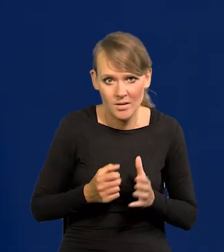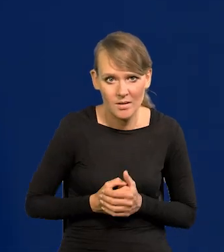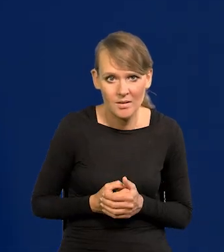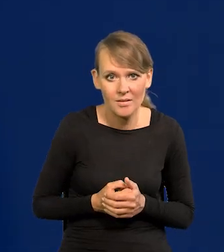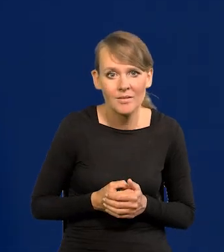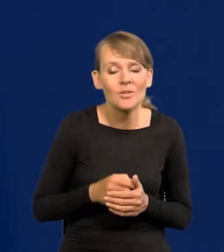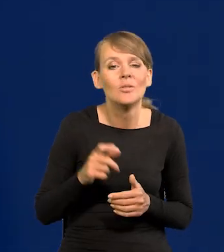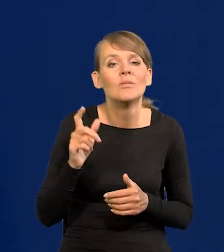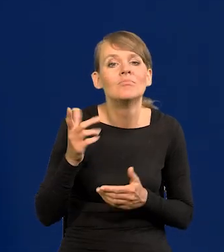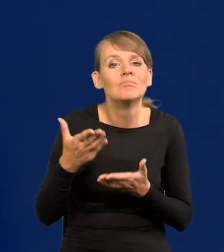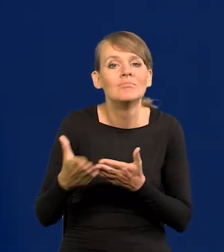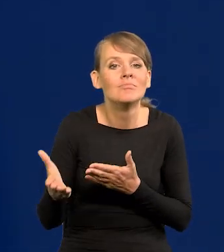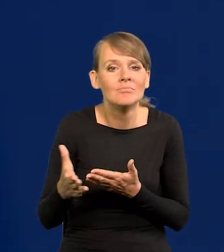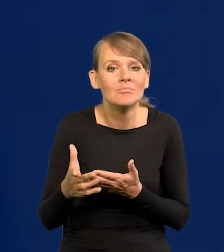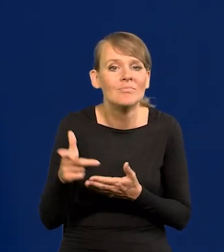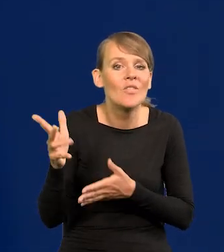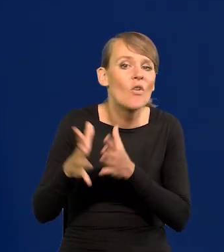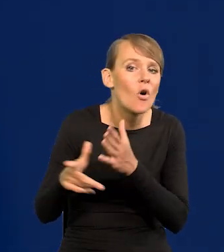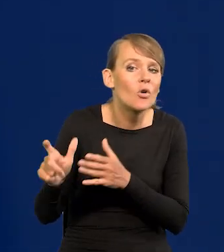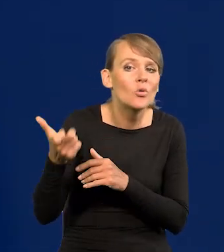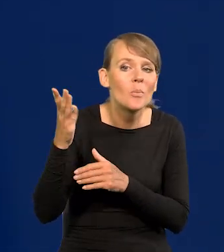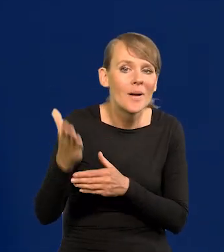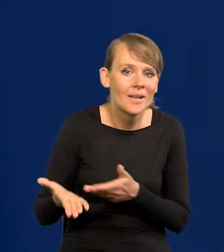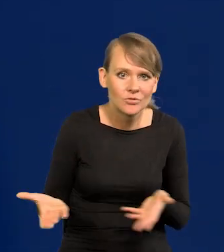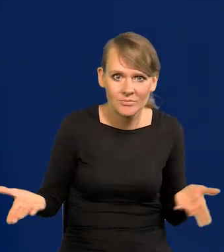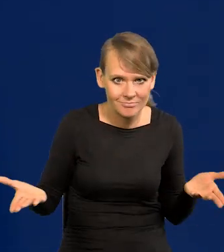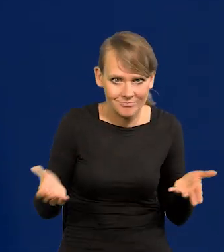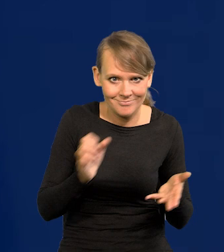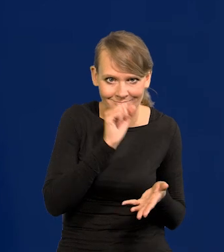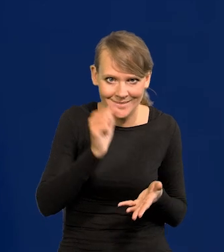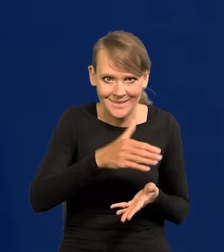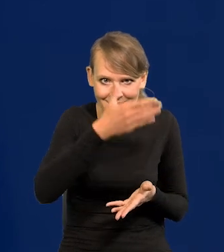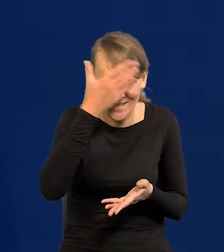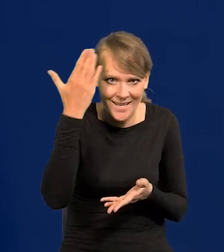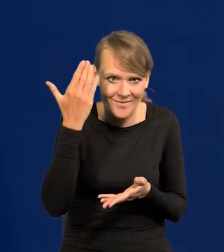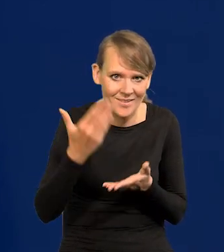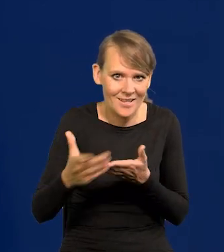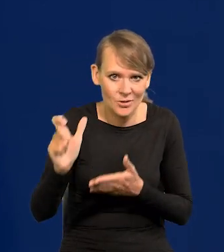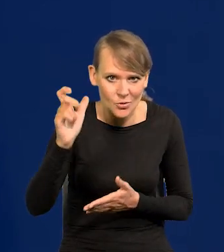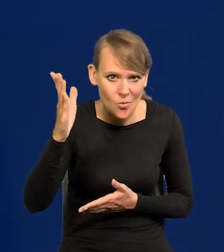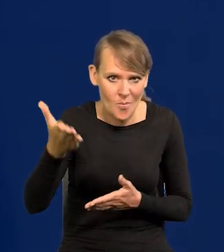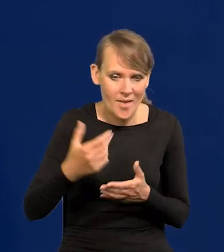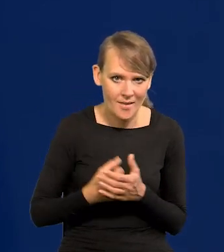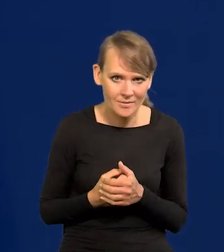To, co się może zdarzyć w tym kontekście tej wojny. Nikt tego nie wie, co przecież może przynieść czas,